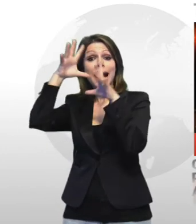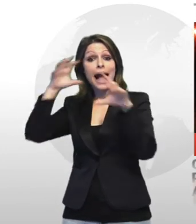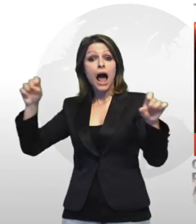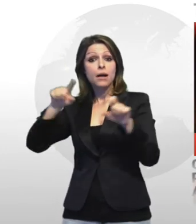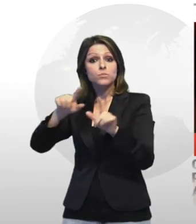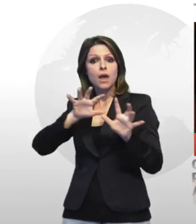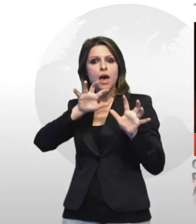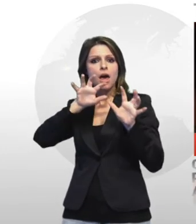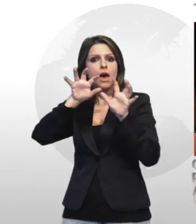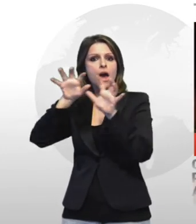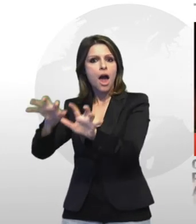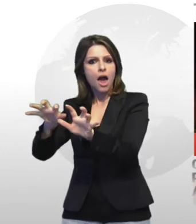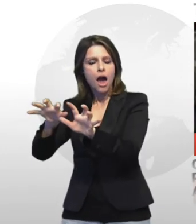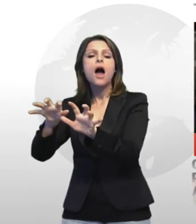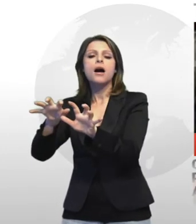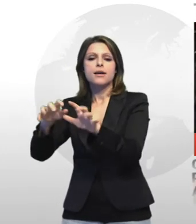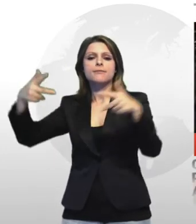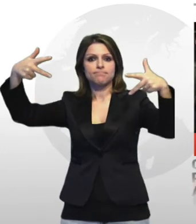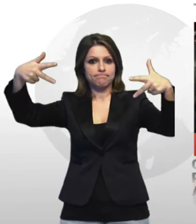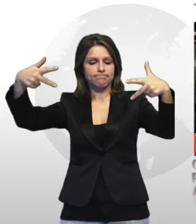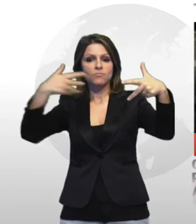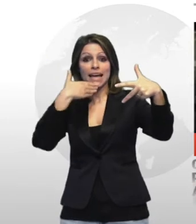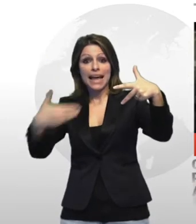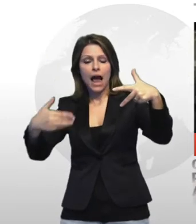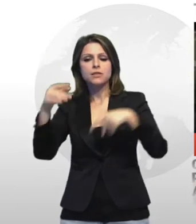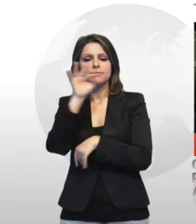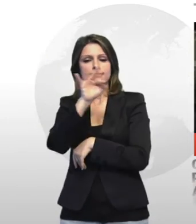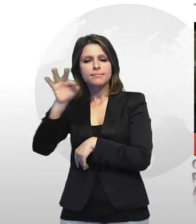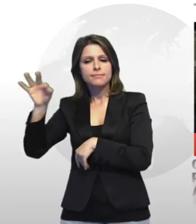identificati e denunciati alcune delle circa 50 persone